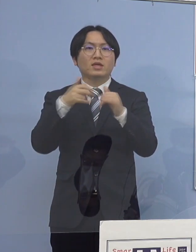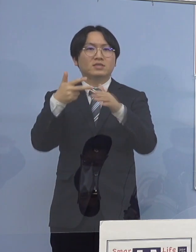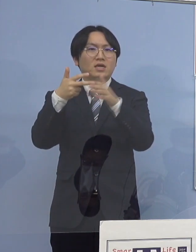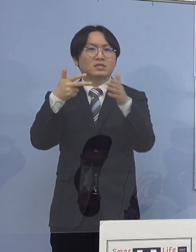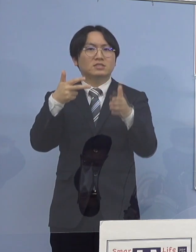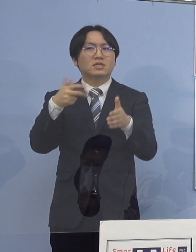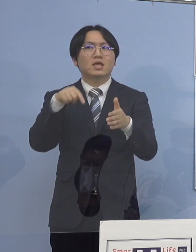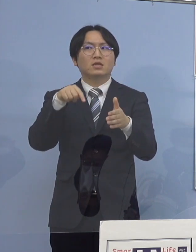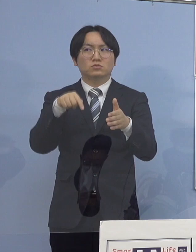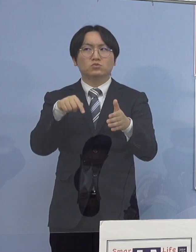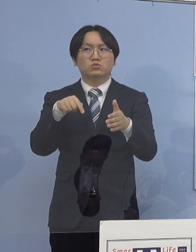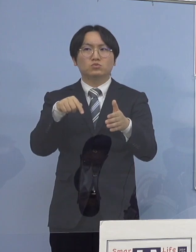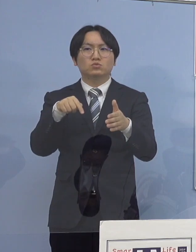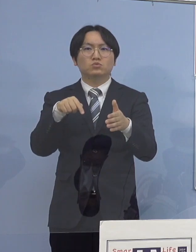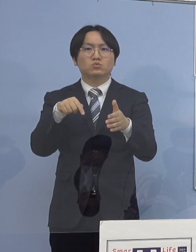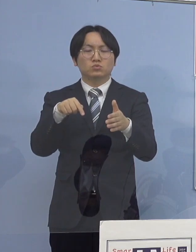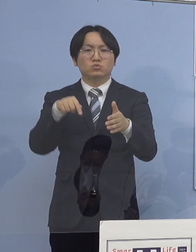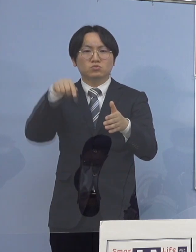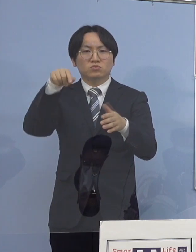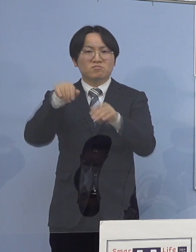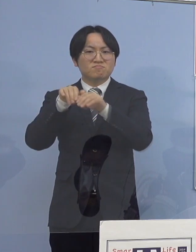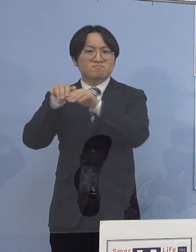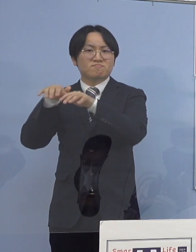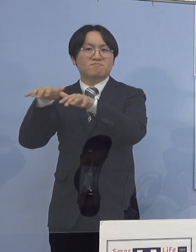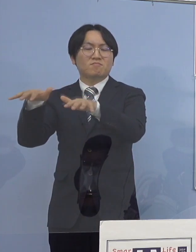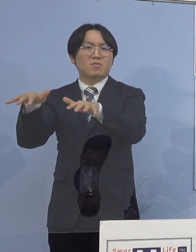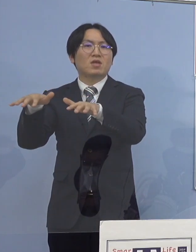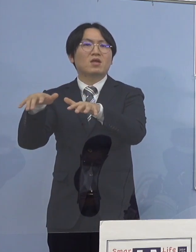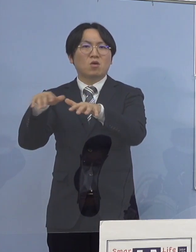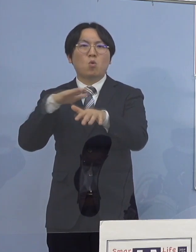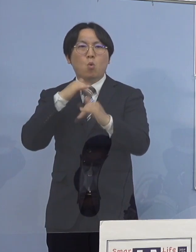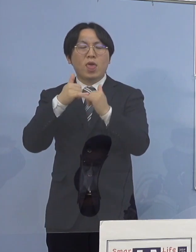どんどんどんどん拡散していくと 非常に恐ろしいなと